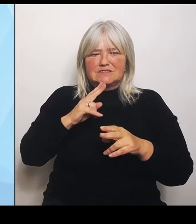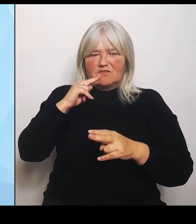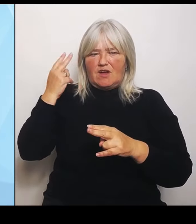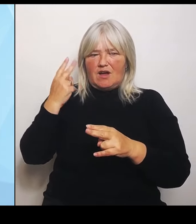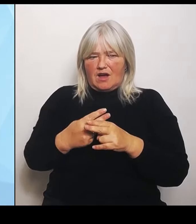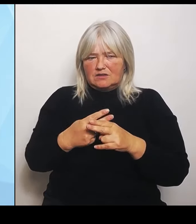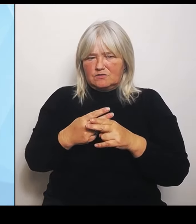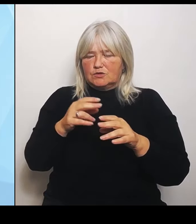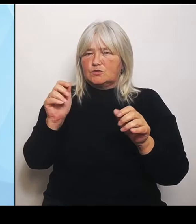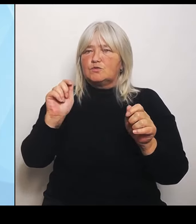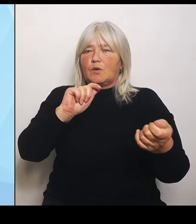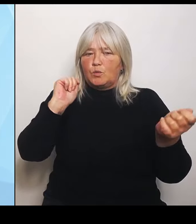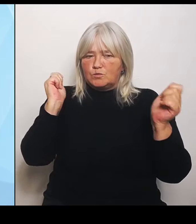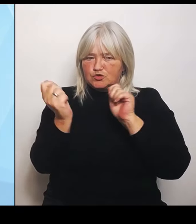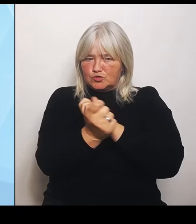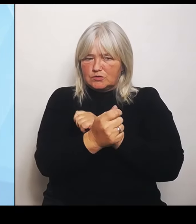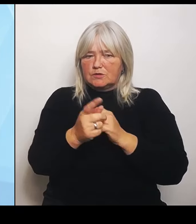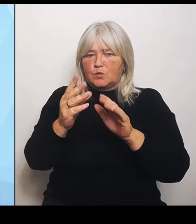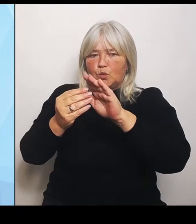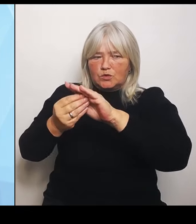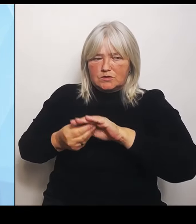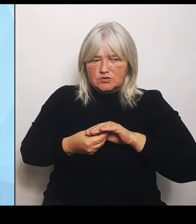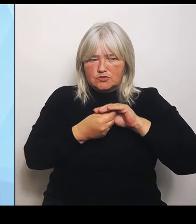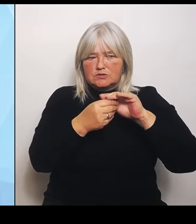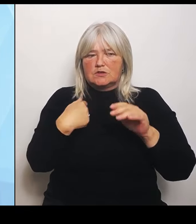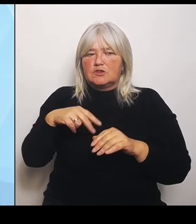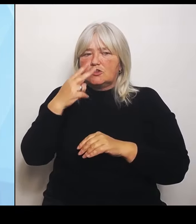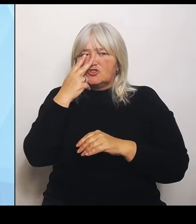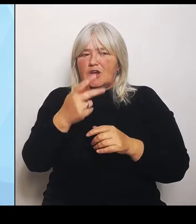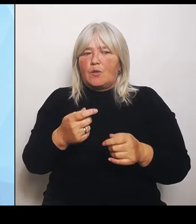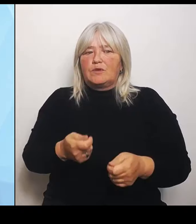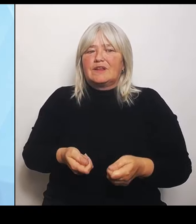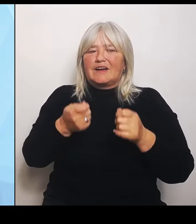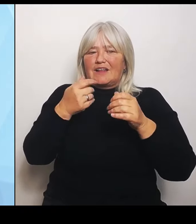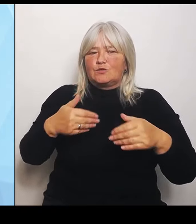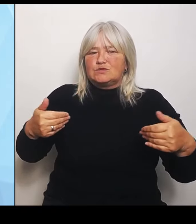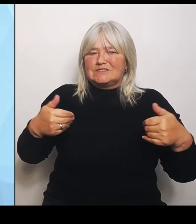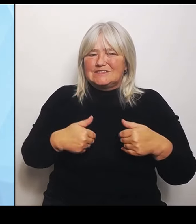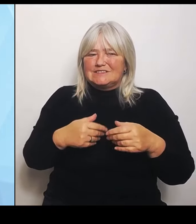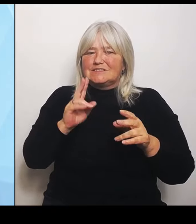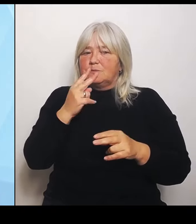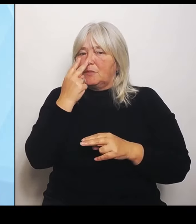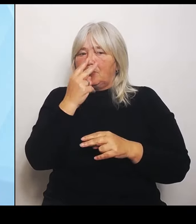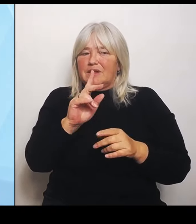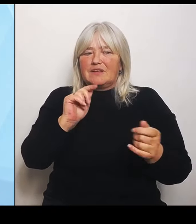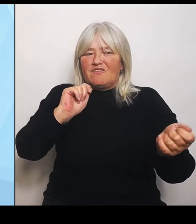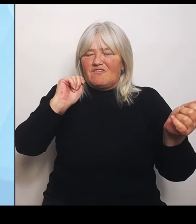Rettungsdienst mit Blick auf veränderte Krankenhausstrukturen angepasst werden muss, einschließlich auch der Luftrettung.